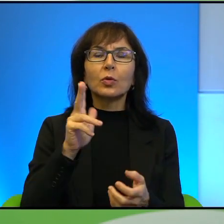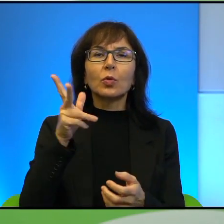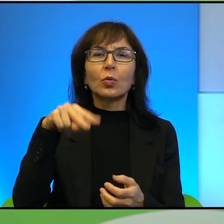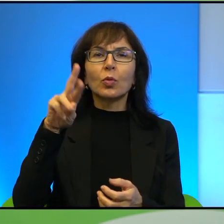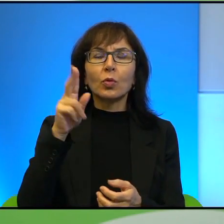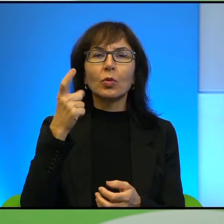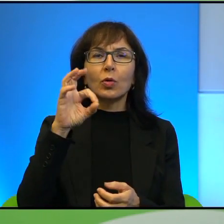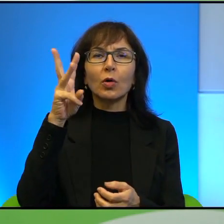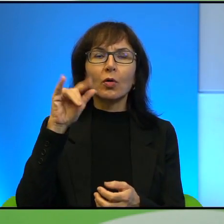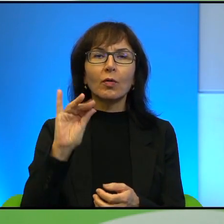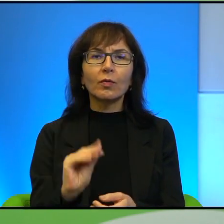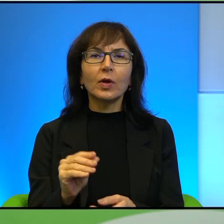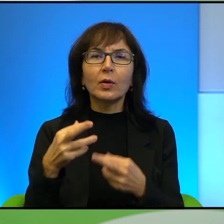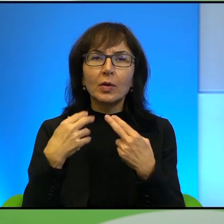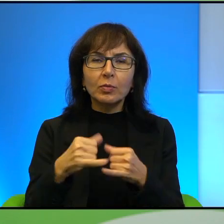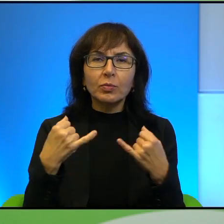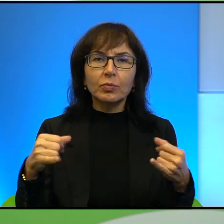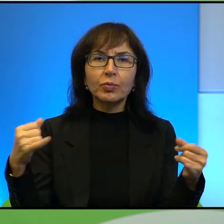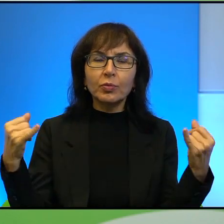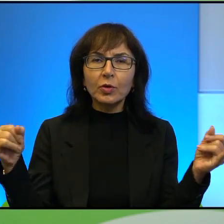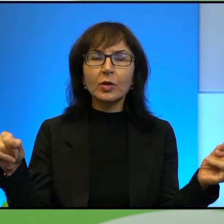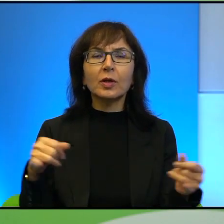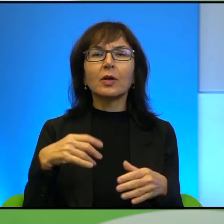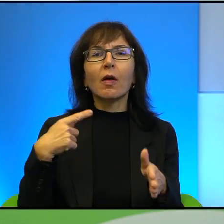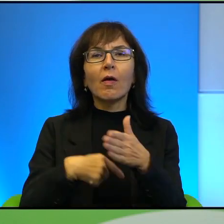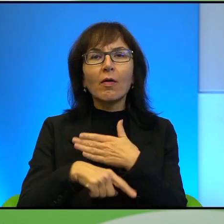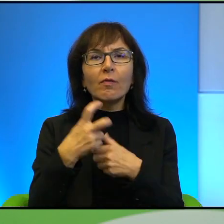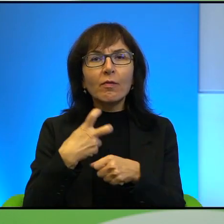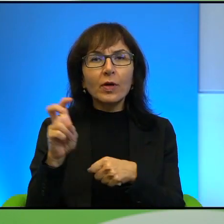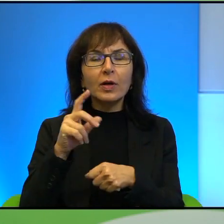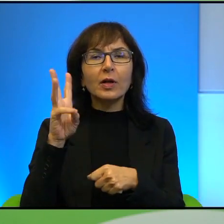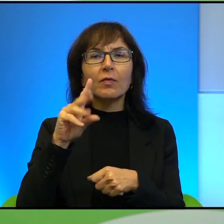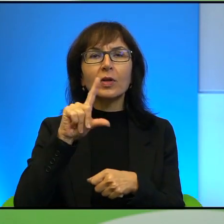Syrop z Piołunu, Wygnani w akcji Wisła i ostatnia książka Pana Pawła